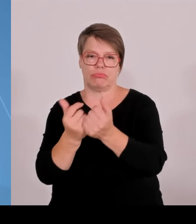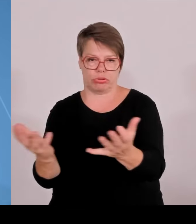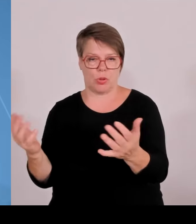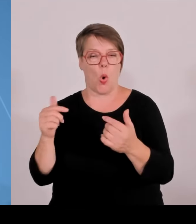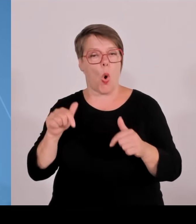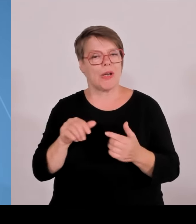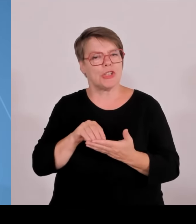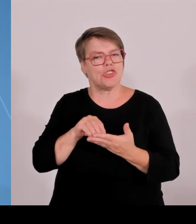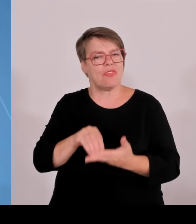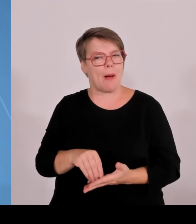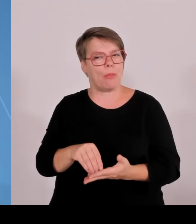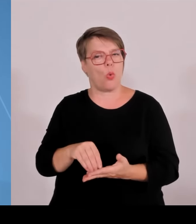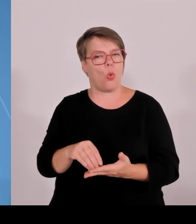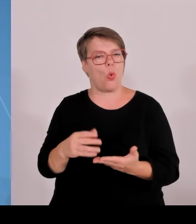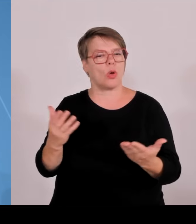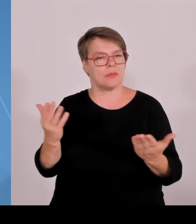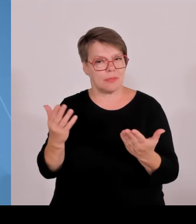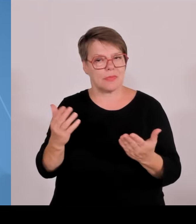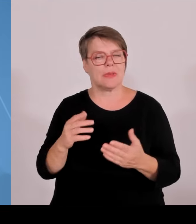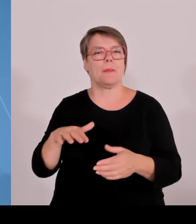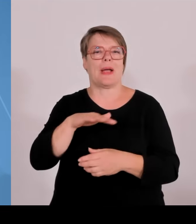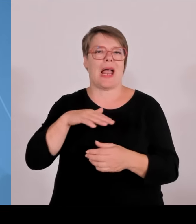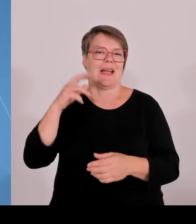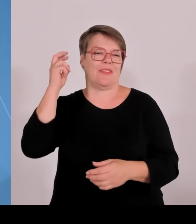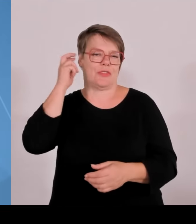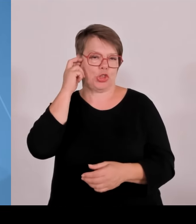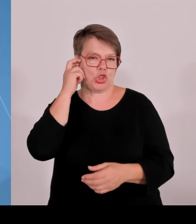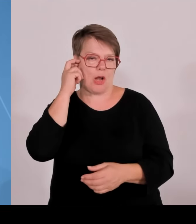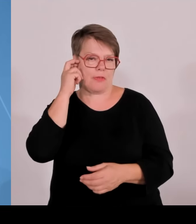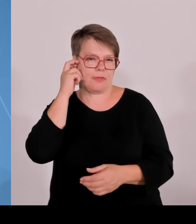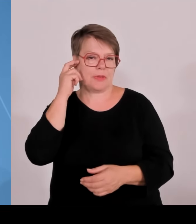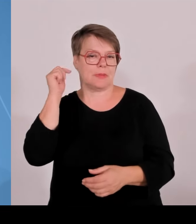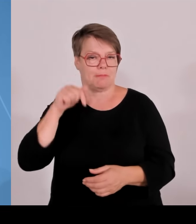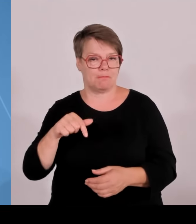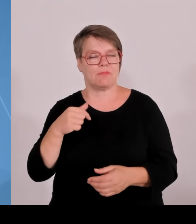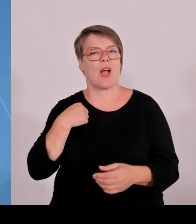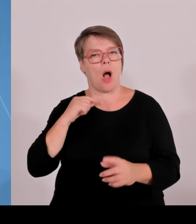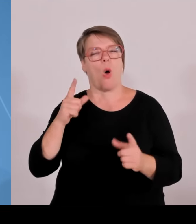3,14 Milliarden aus Bayern in der Laufzeit von 2007 bis 2020.